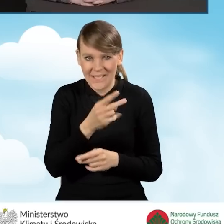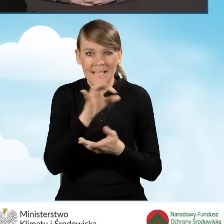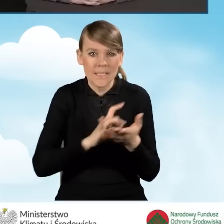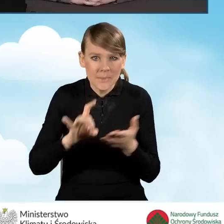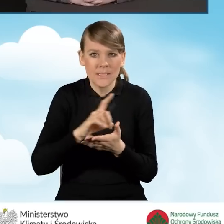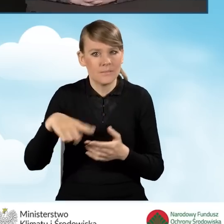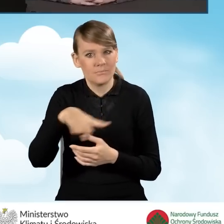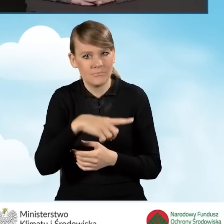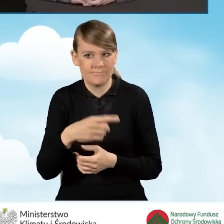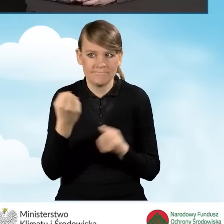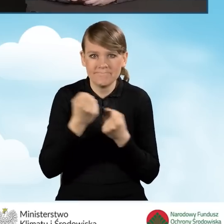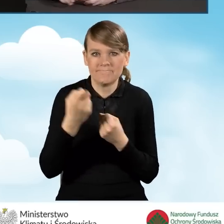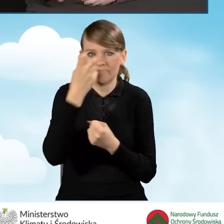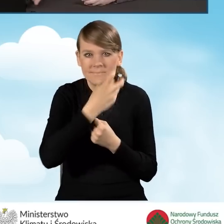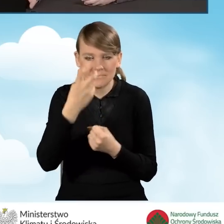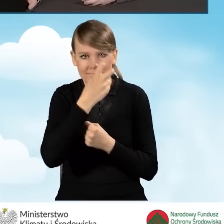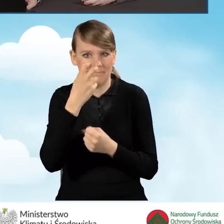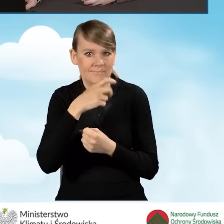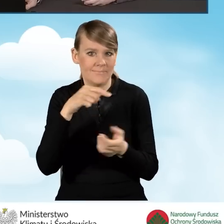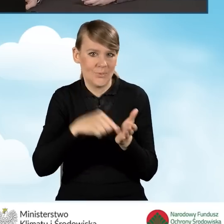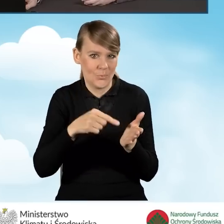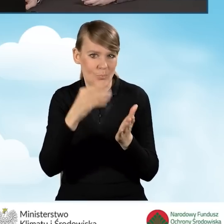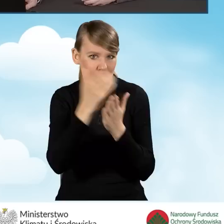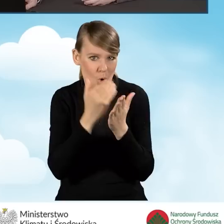programu Czyste Powietrze jest jest dosyć duże.